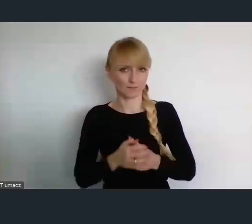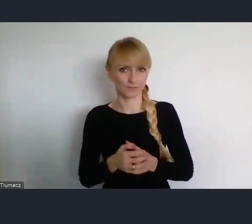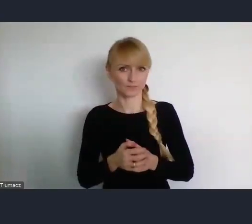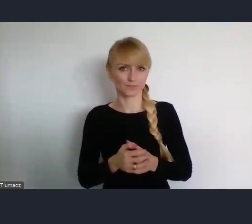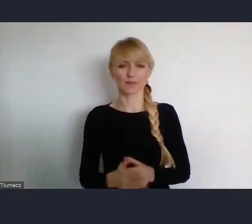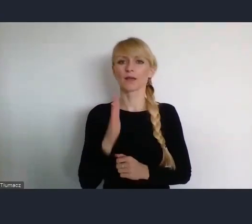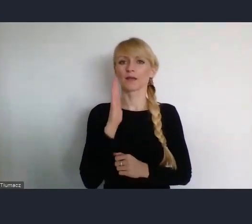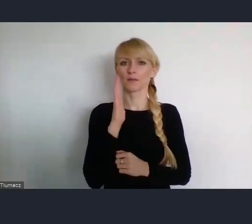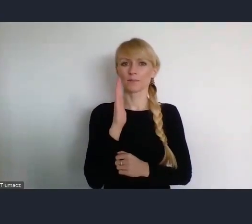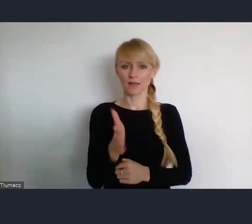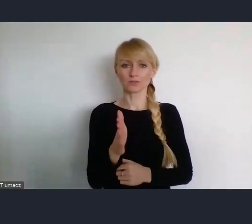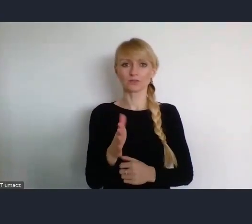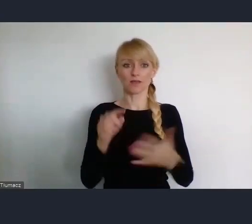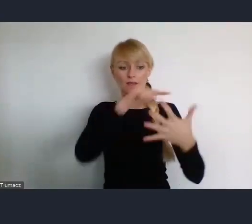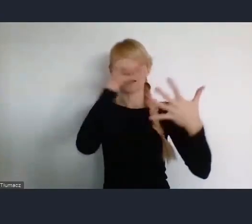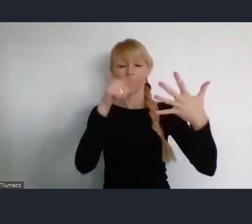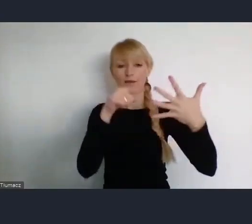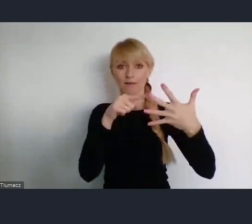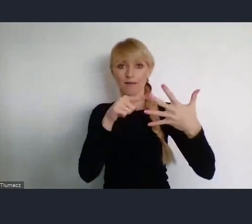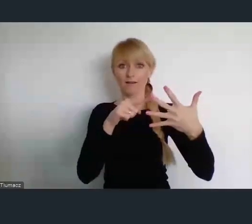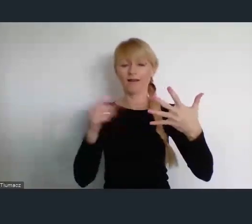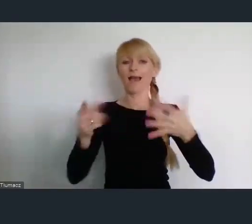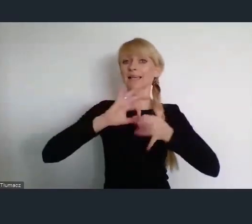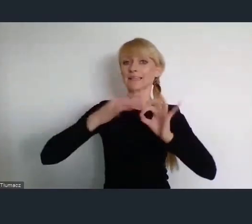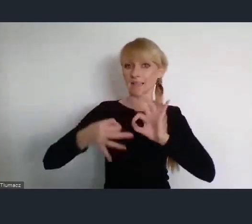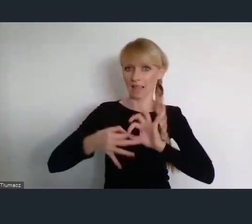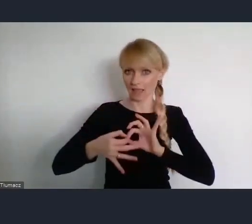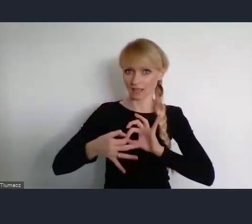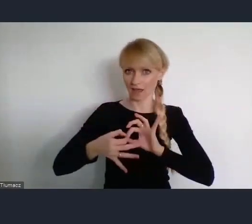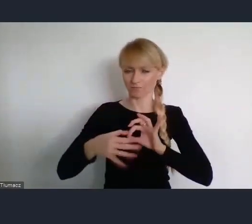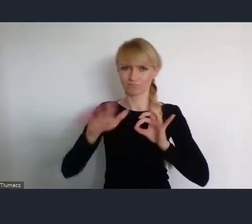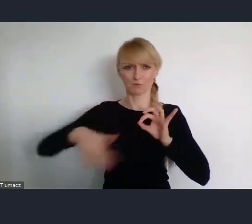Następne w Gdyni - społecznościom miejskim będzie poświęcone.